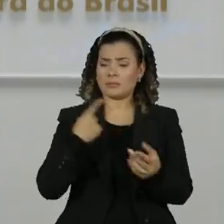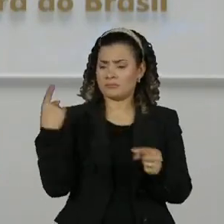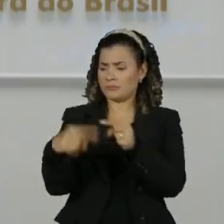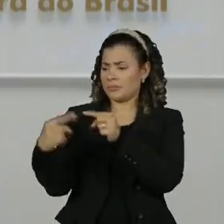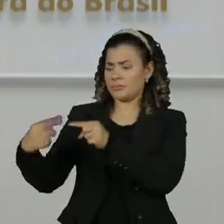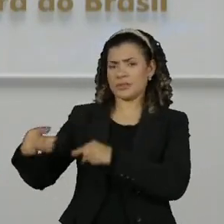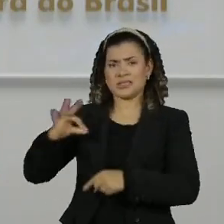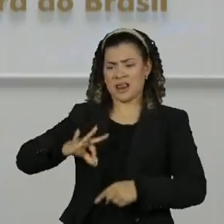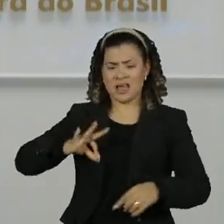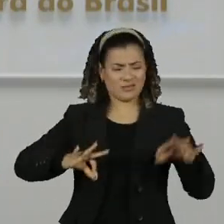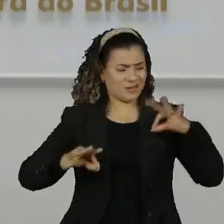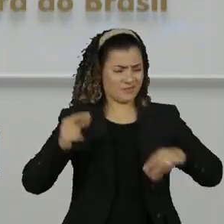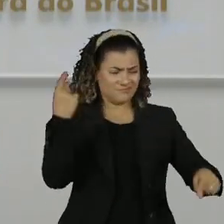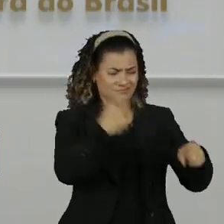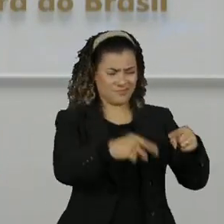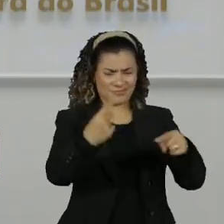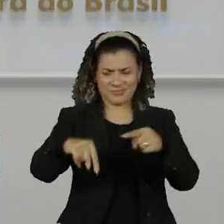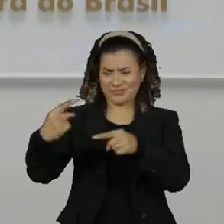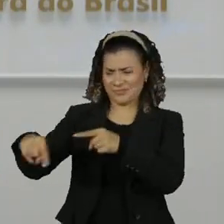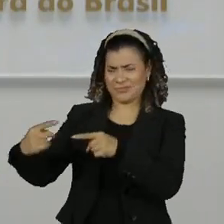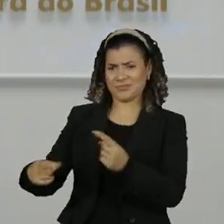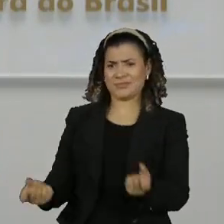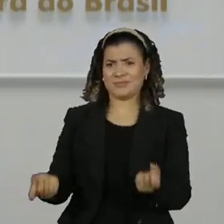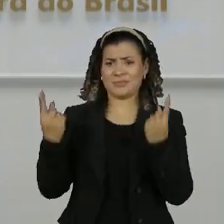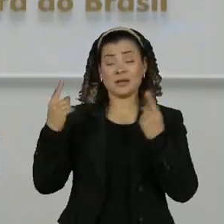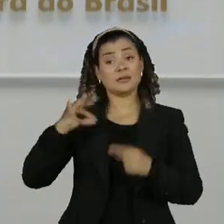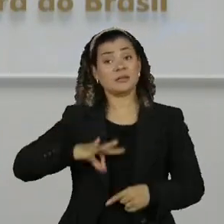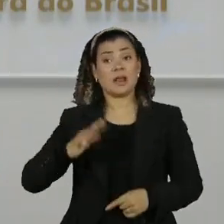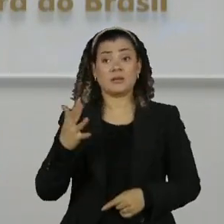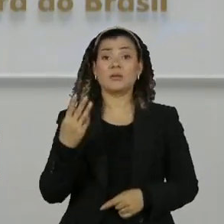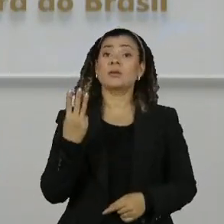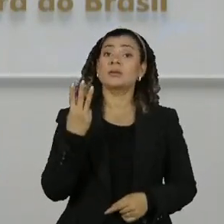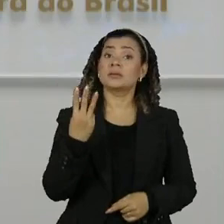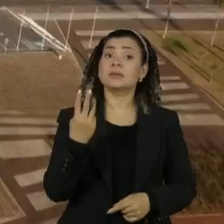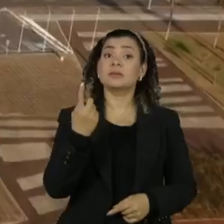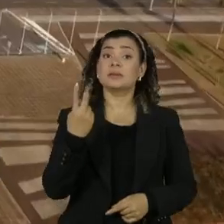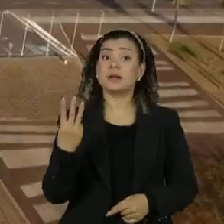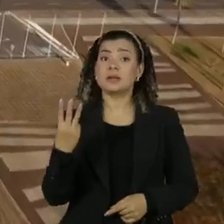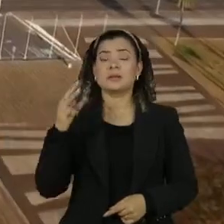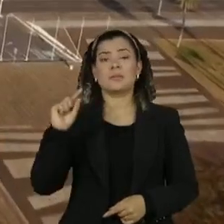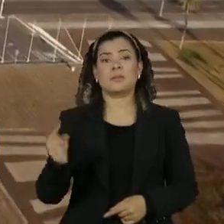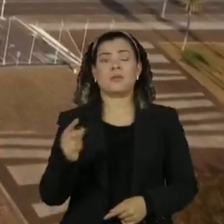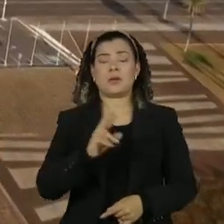com a renda e patrimônio do sargento que tem um salário de 13 mil reais do exército e na